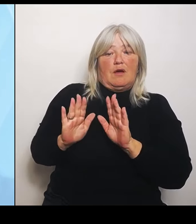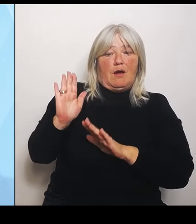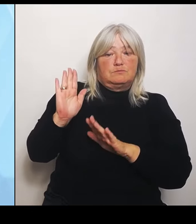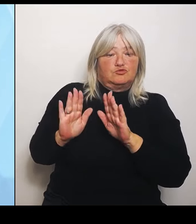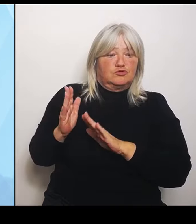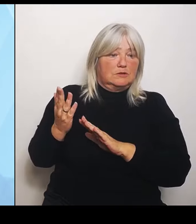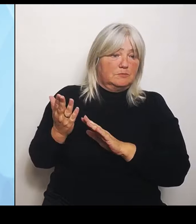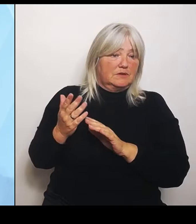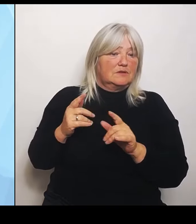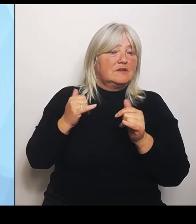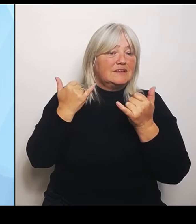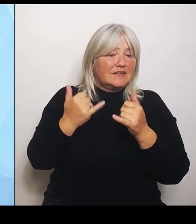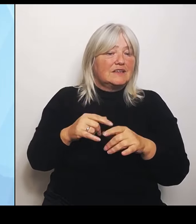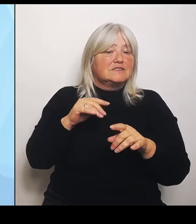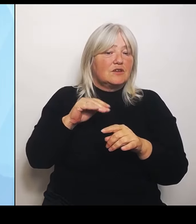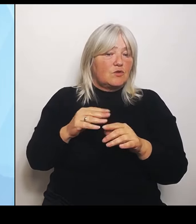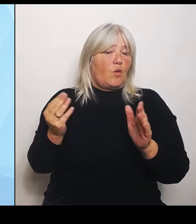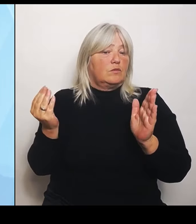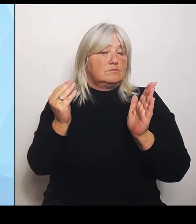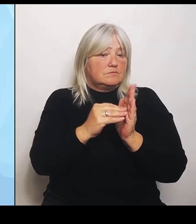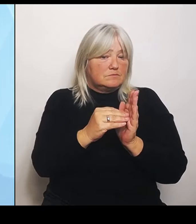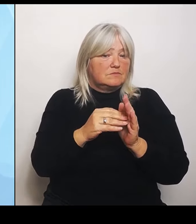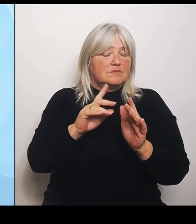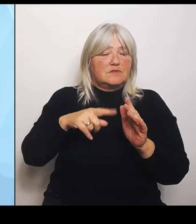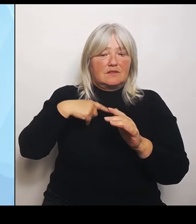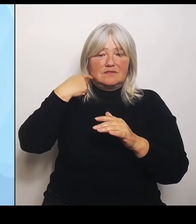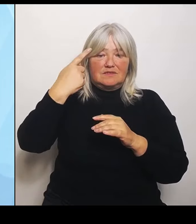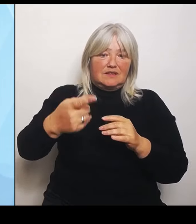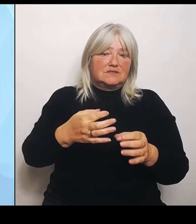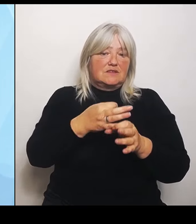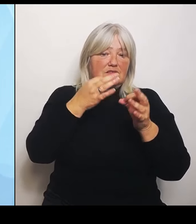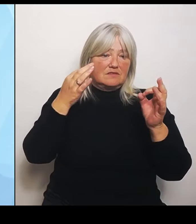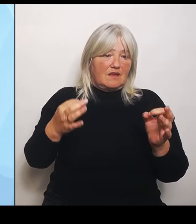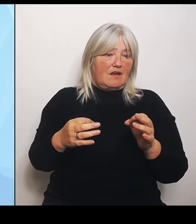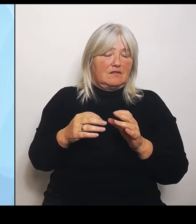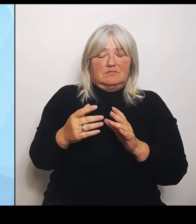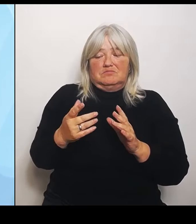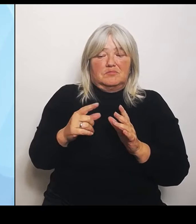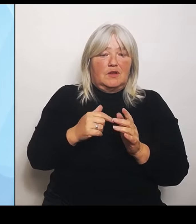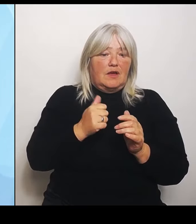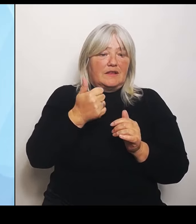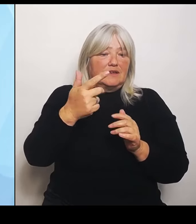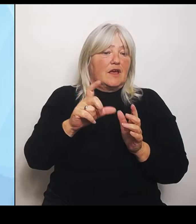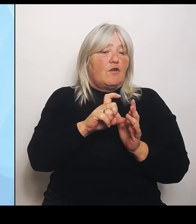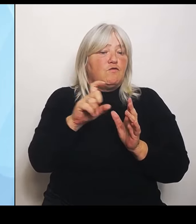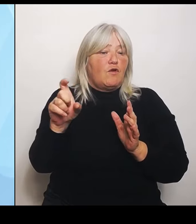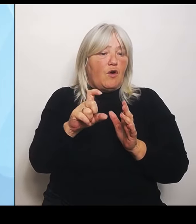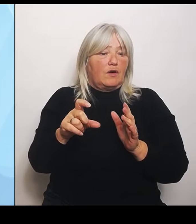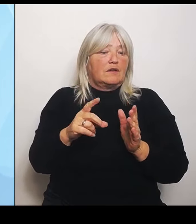Tage, wenigen Wochen ist die fertig diese erste Datengrundlage. Die zweite mit den Patientenströmen und der